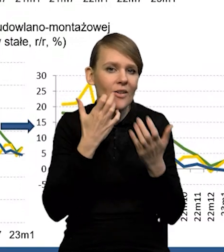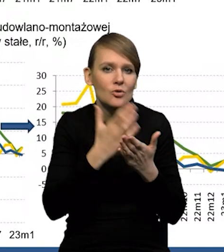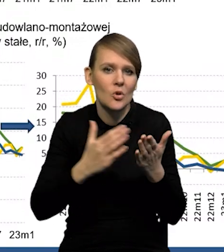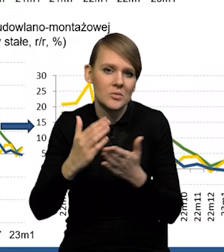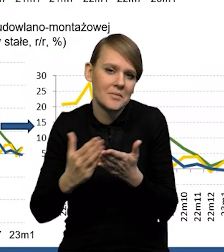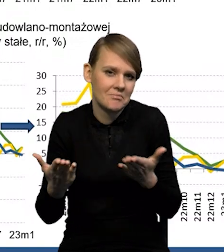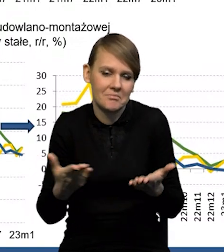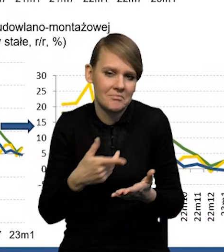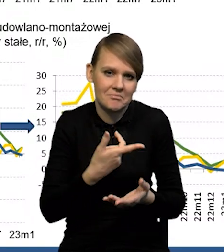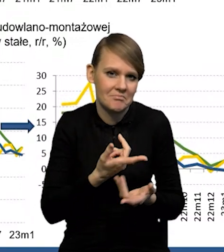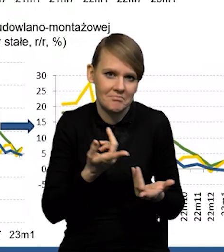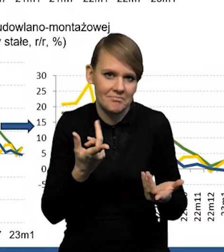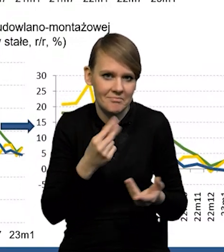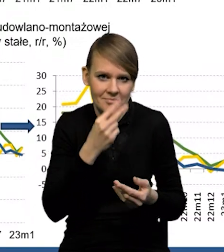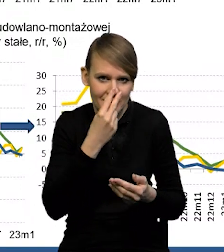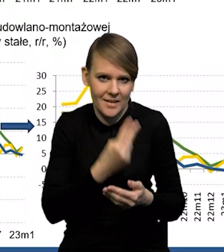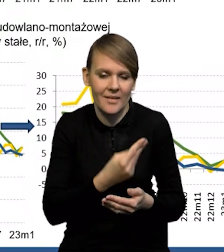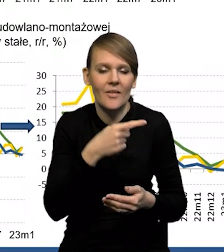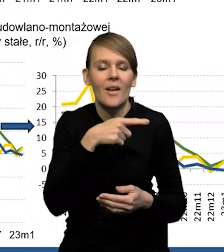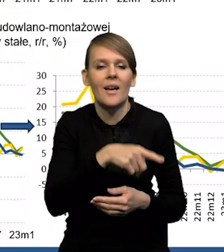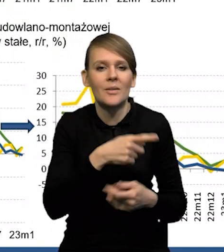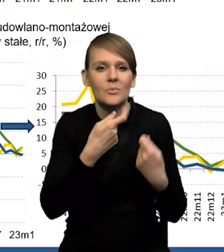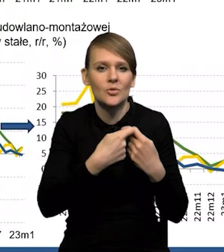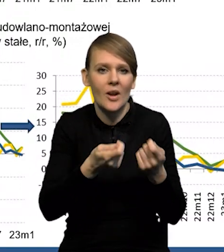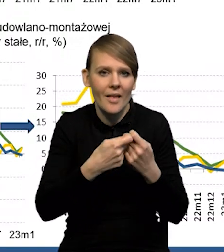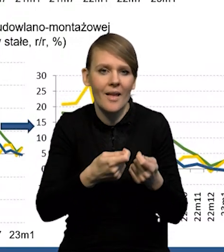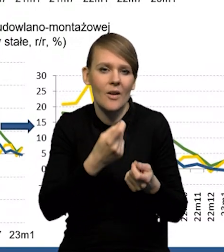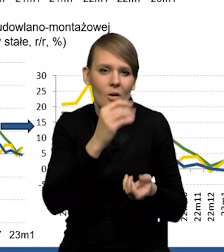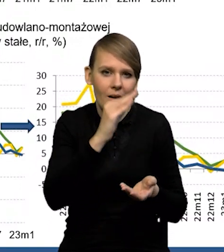bo sprzedaż detaliczna się rzeczywiście obniżyła, ale ona nadal była nieznacznie dodatnia.